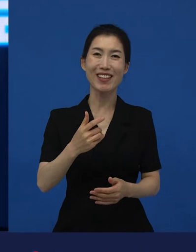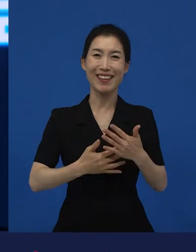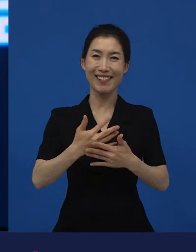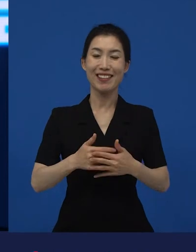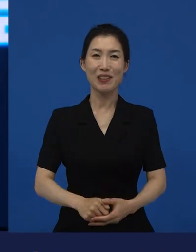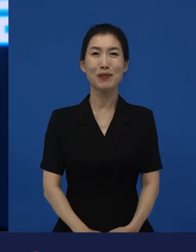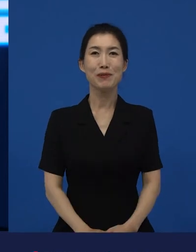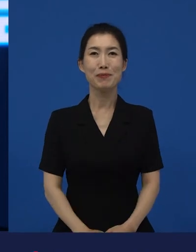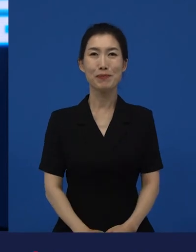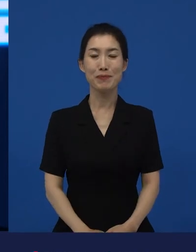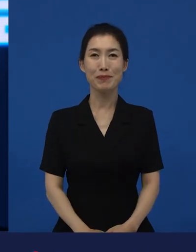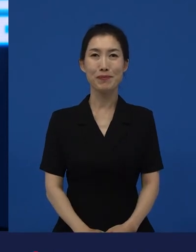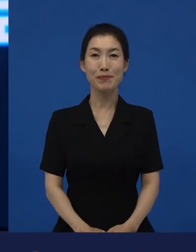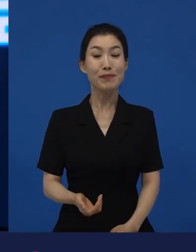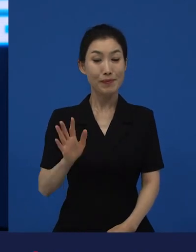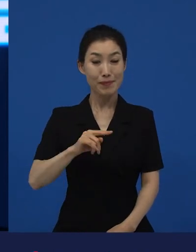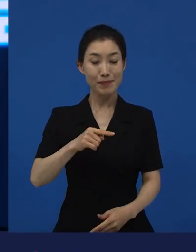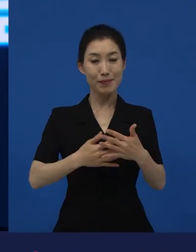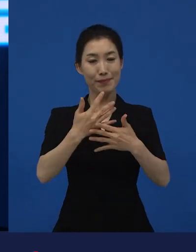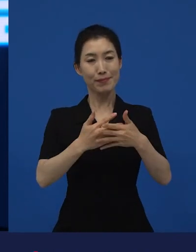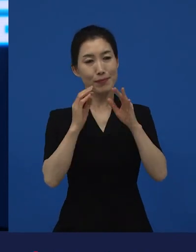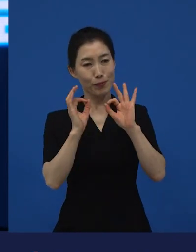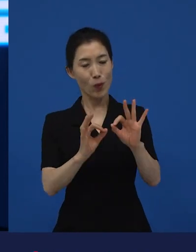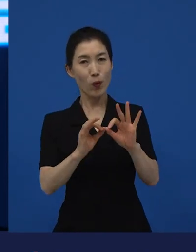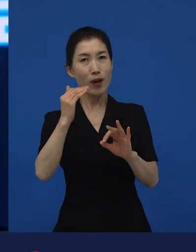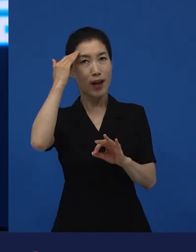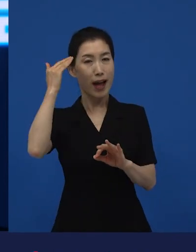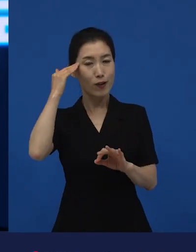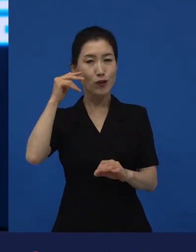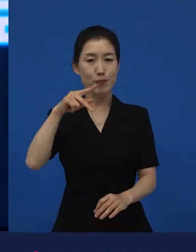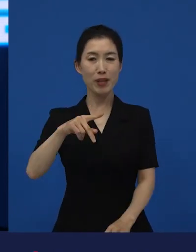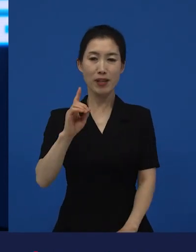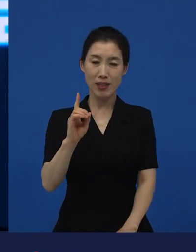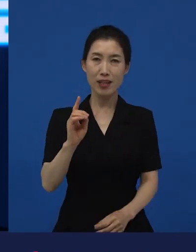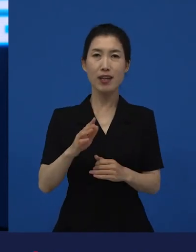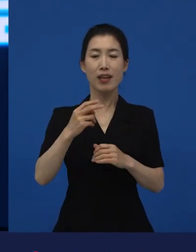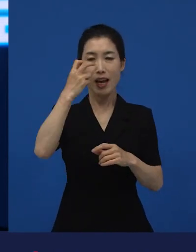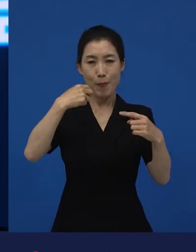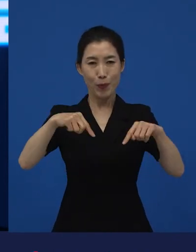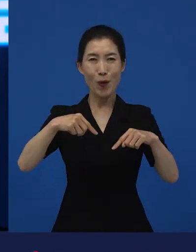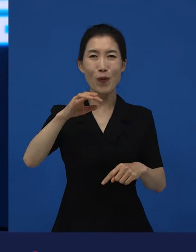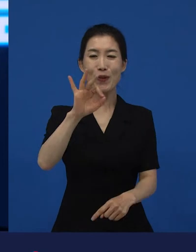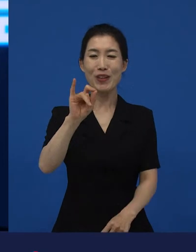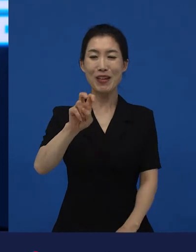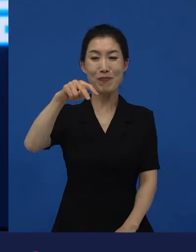이 영화를 본 한국의 제작자, 프로듀서와 감독, 임순례 감독님이죠.